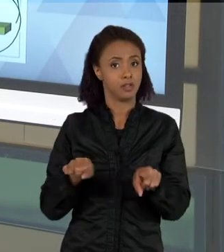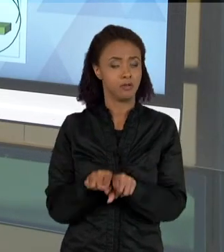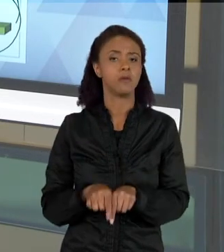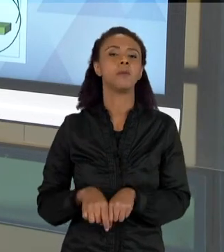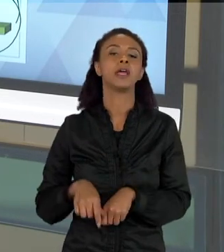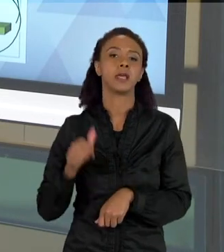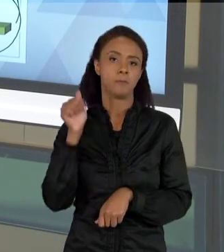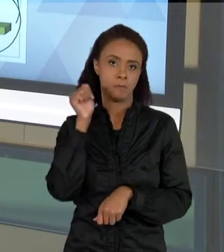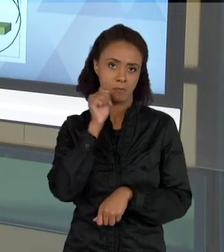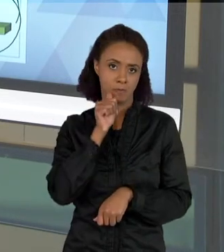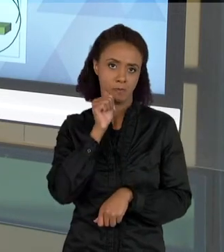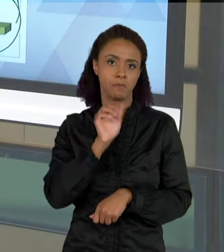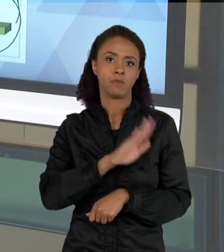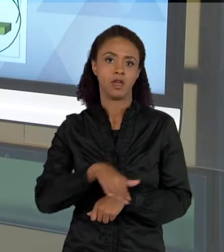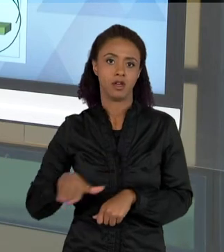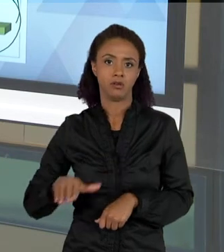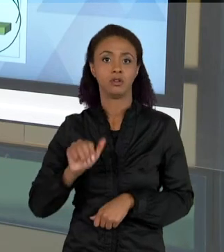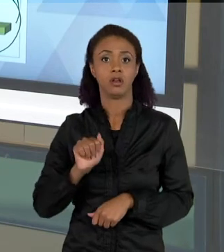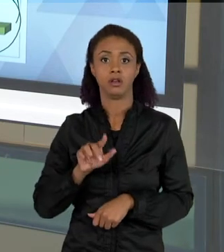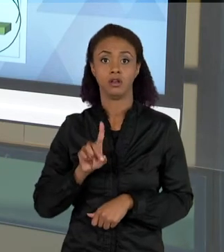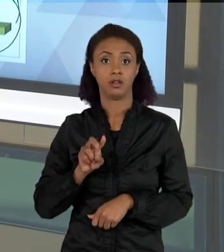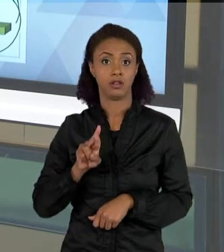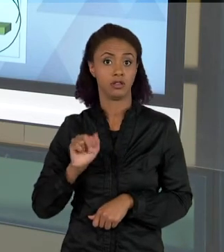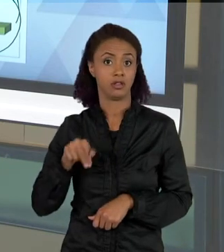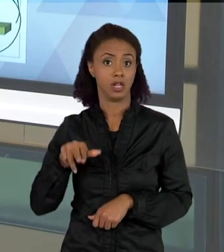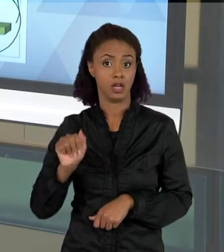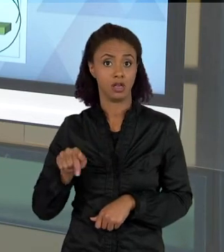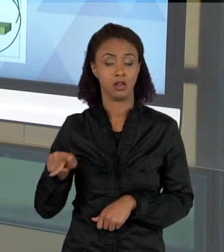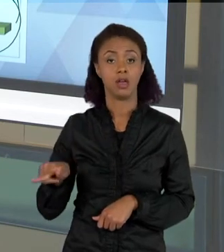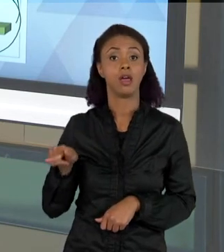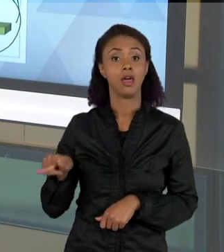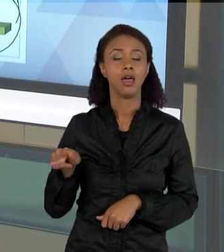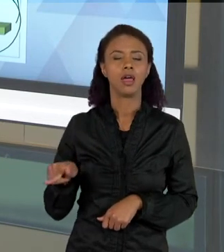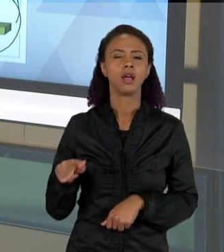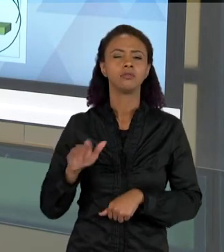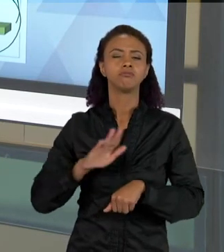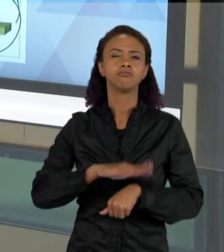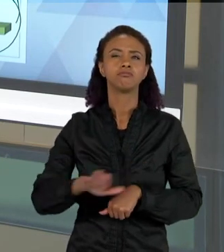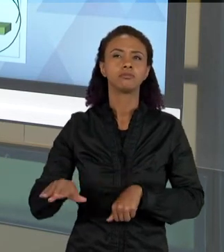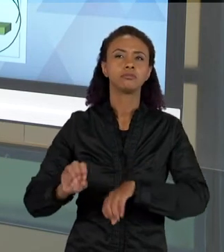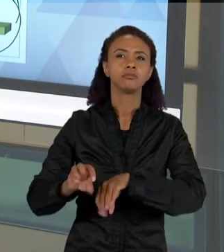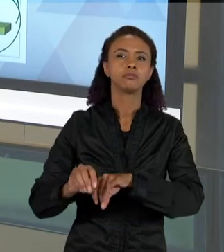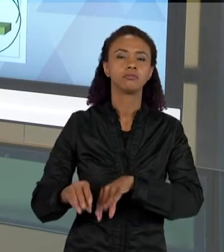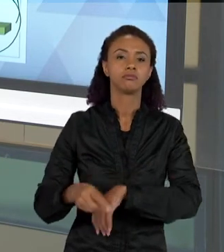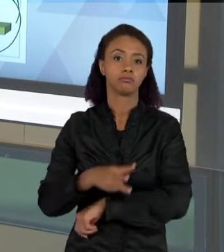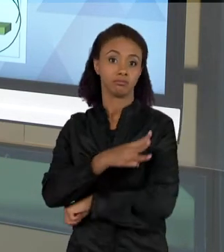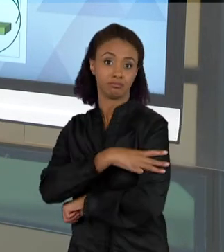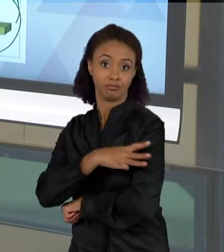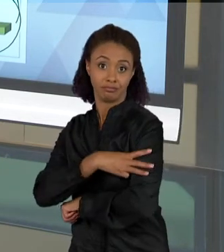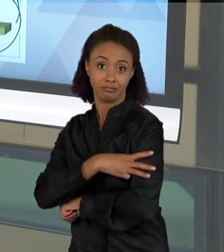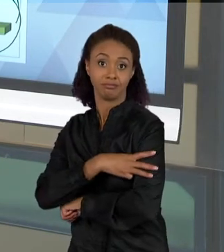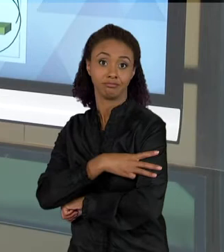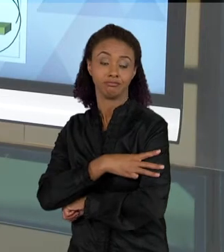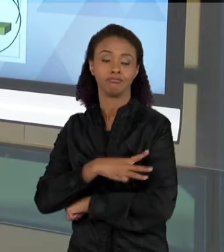LABORATÓRIO, A ALUNA ADRIANA FERREIRA, TRABALHOU COM CRIANÇAS DE TERCEIRO ANO, FAZENDO ESSES TEXTOS AI QUE EU MOSTREI